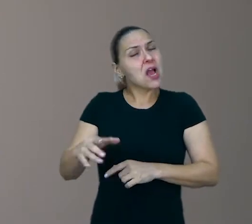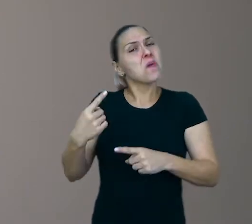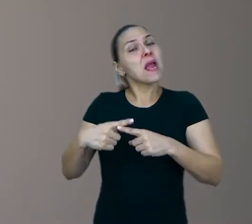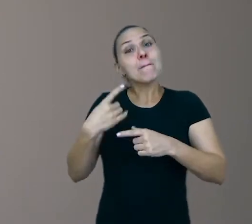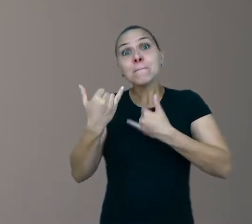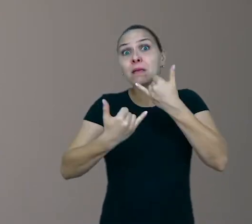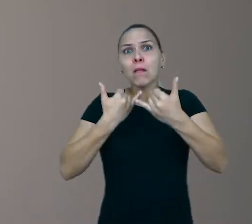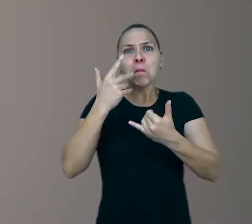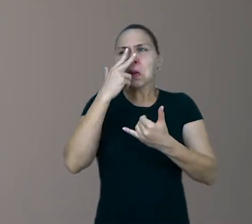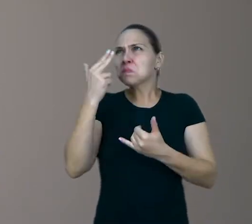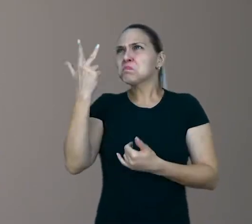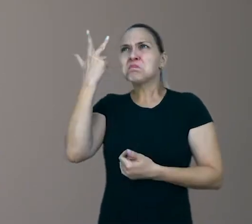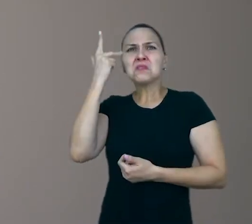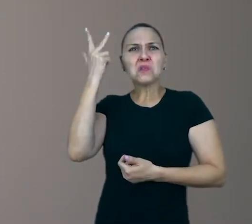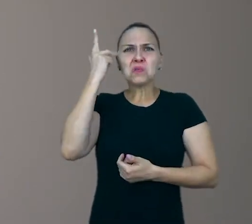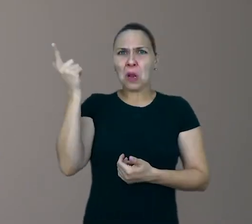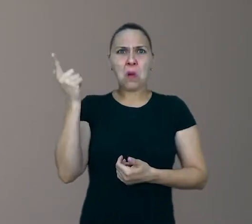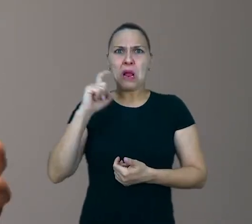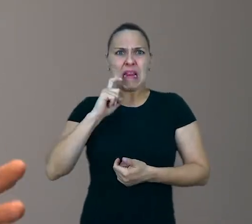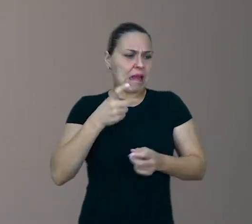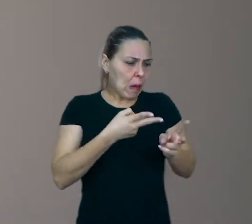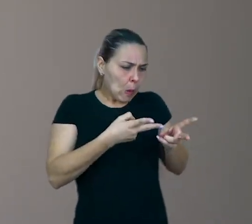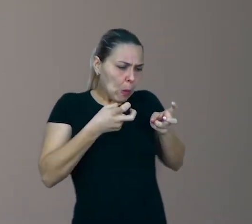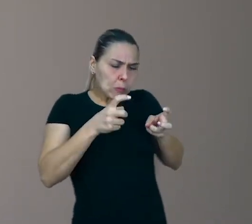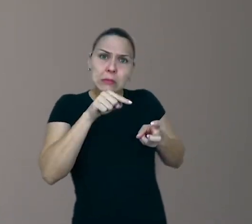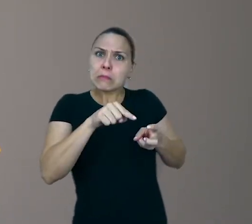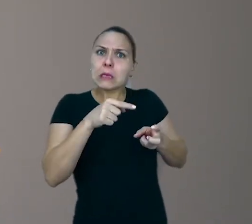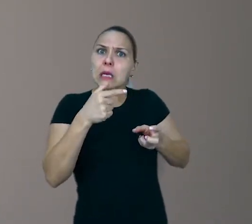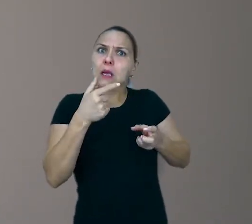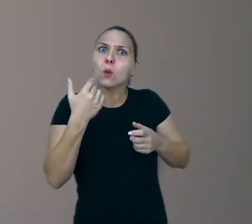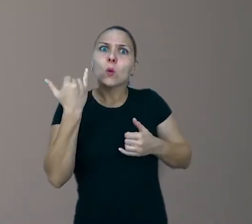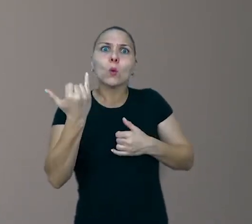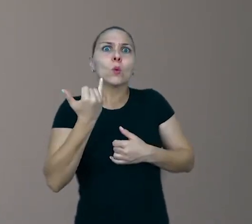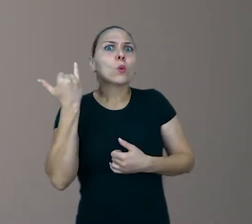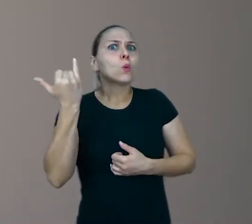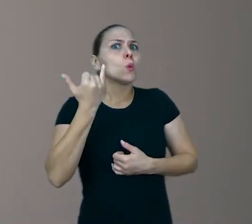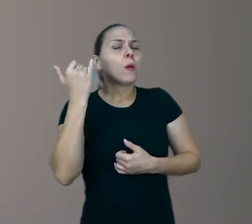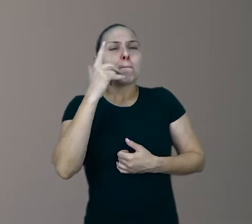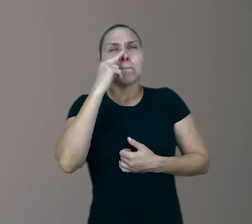e ninguém pára para observar o quanto brincar pode ser um exercício fundamental para o equilíbrio emocional,